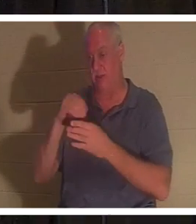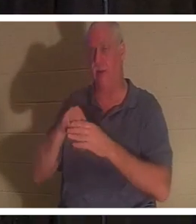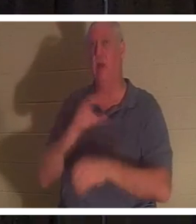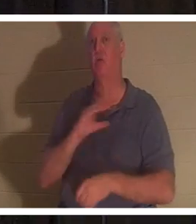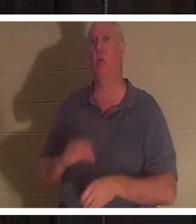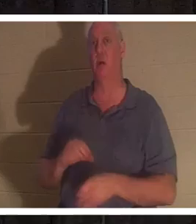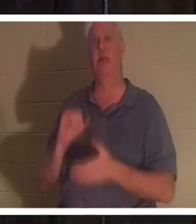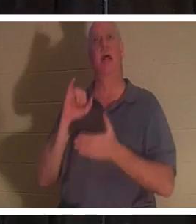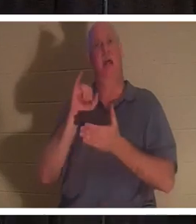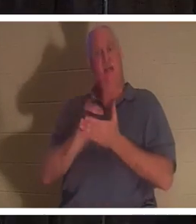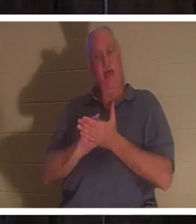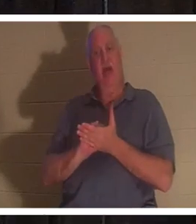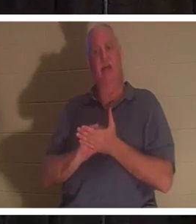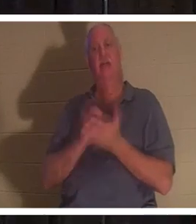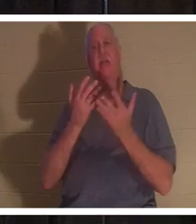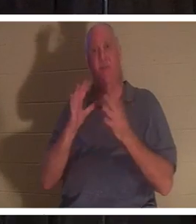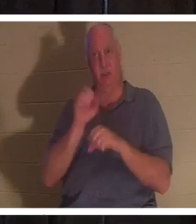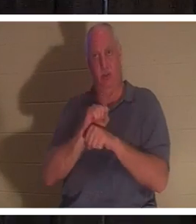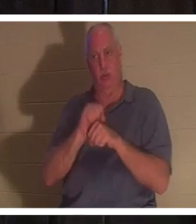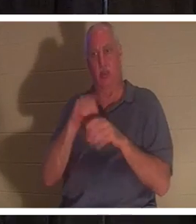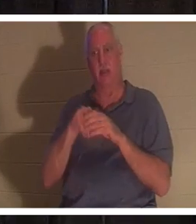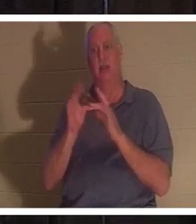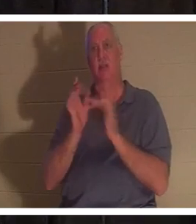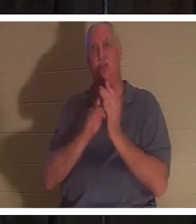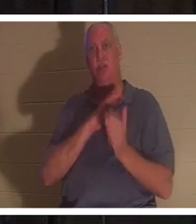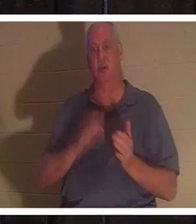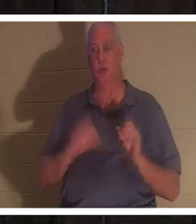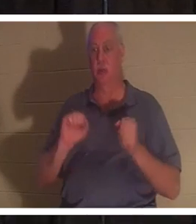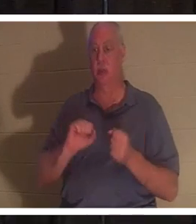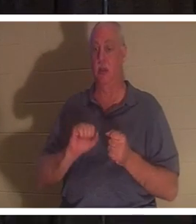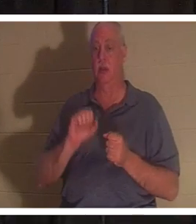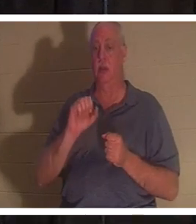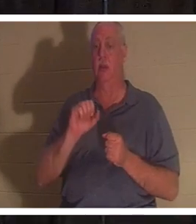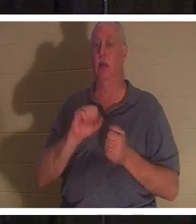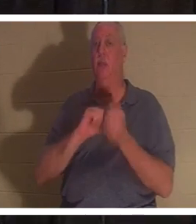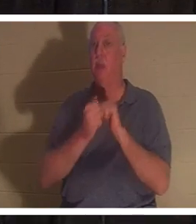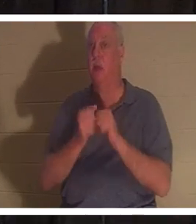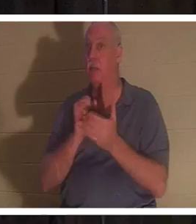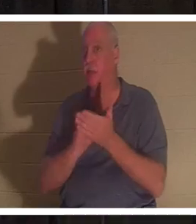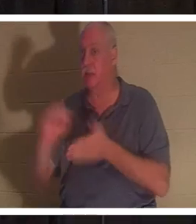œuvre achevée de Jésus-Christ, et vous devenez littéralement un saint. Le mot "saint" vient d'être sanctifié,